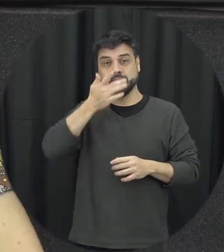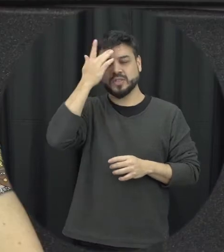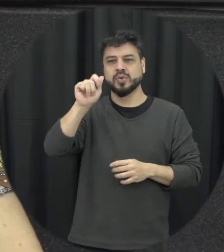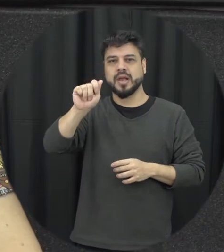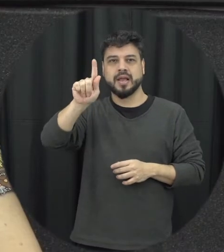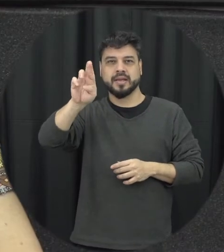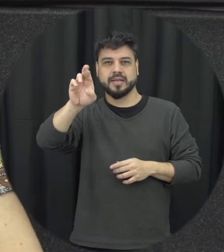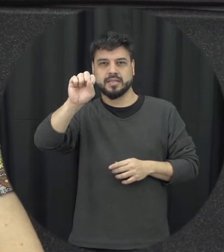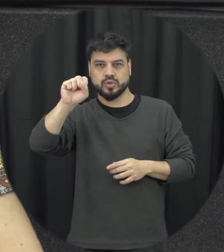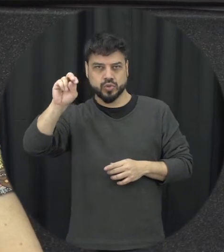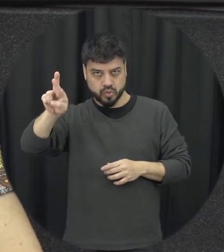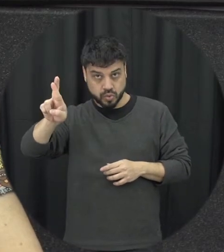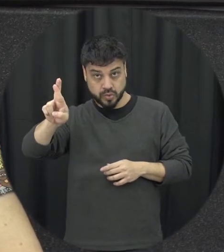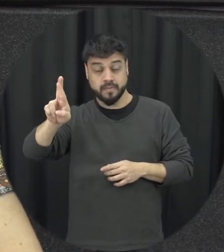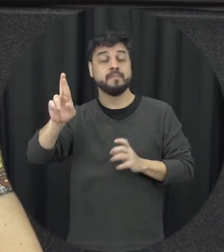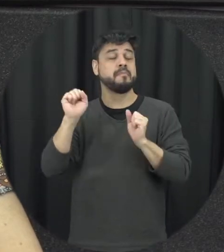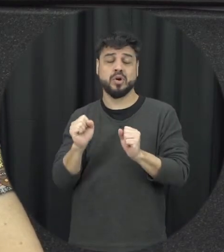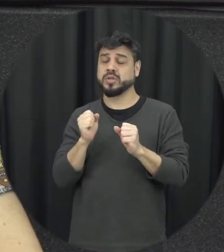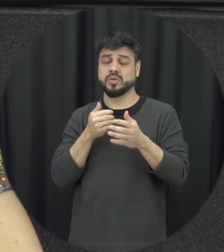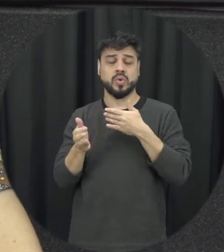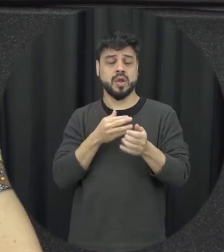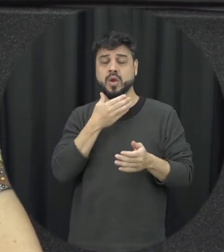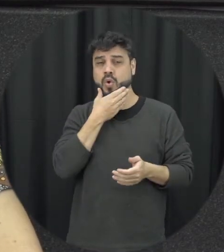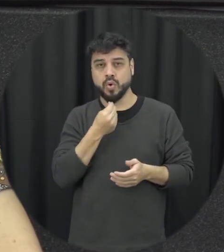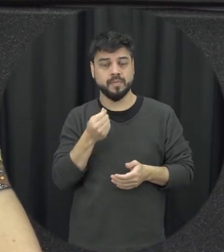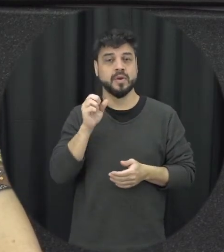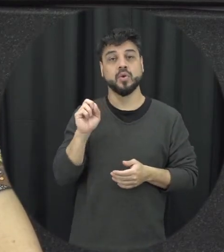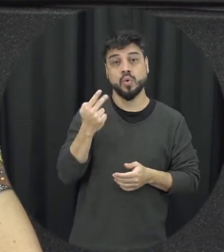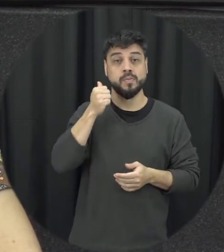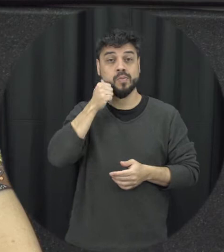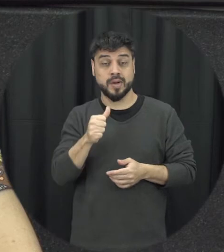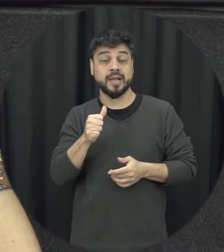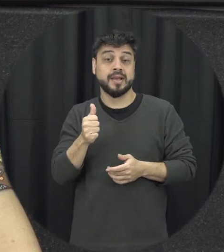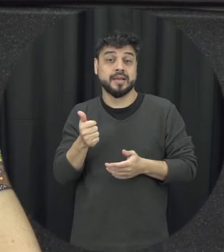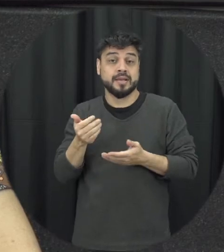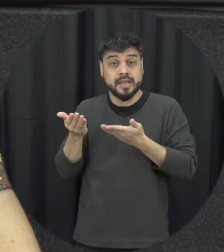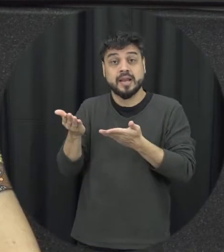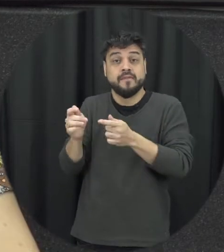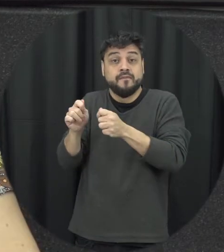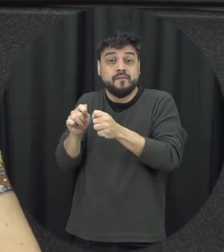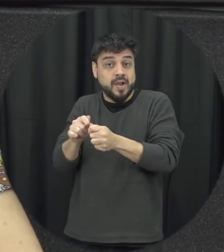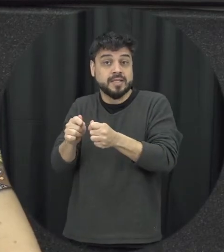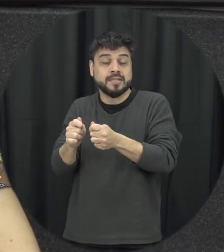ser qualquer homem ou mulher, que cometa de fato atos de agressão dentro dessa tipologia